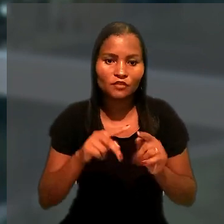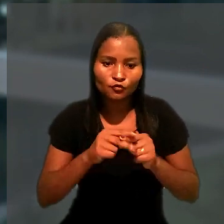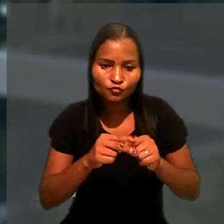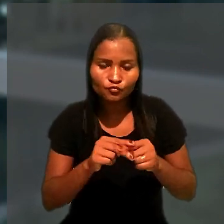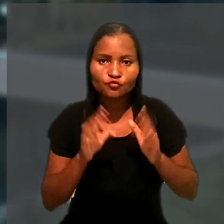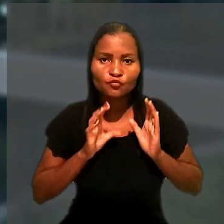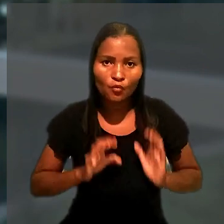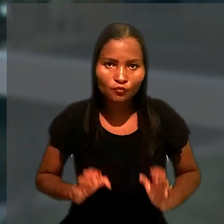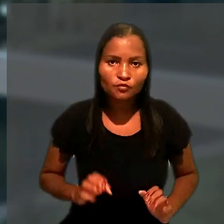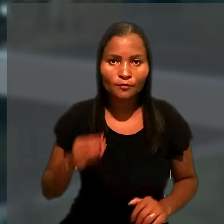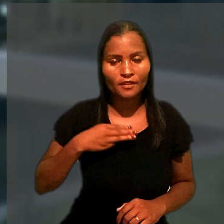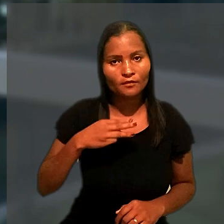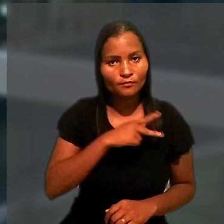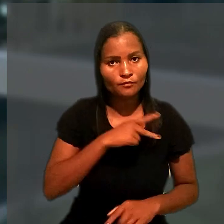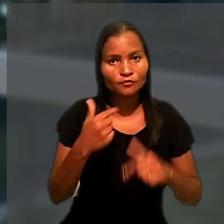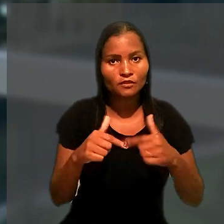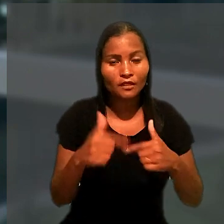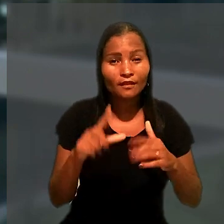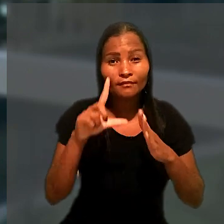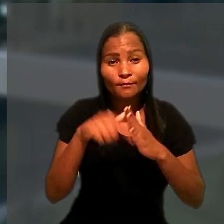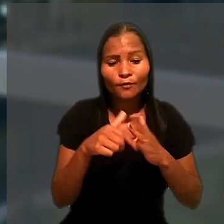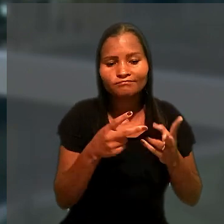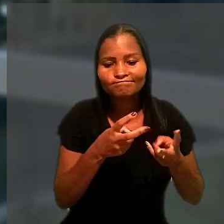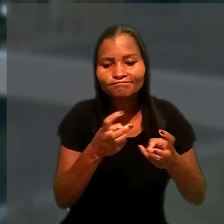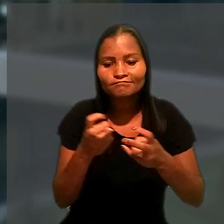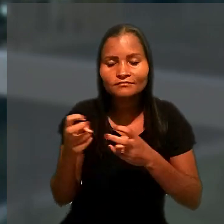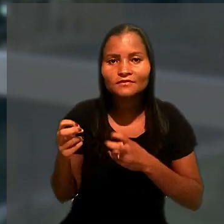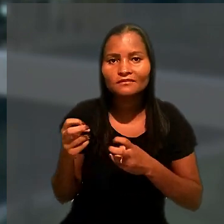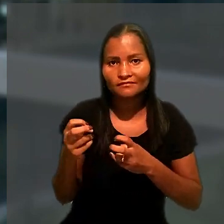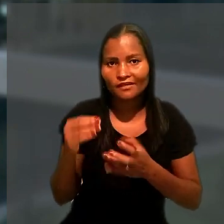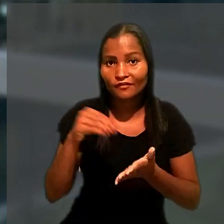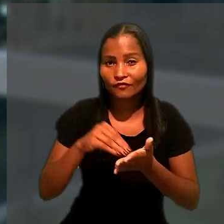após a constatação de descumprimento de obrigações trabalhistas.